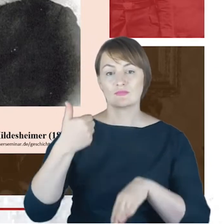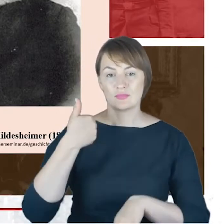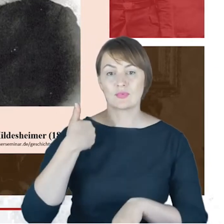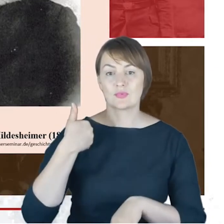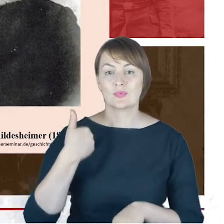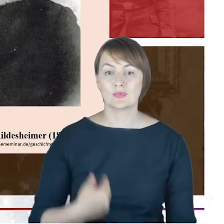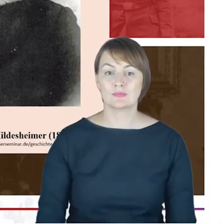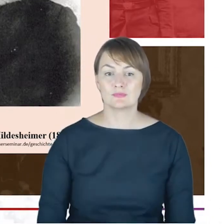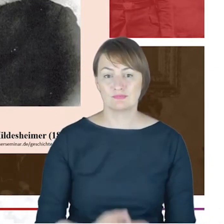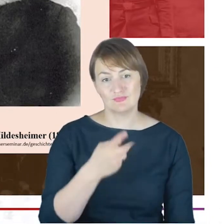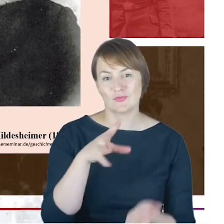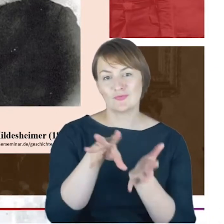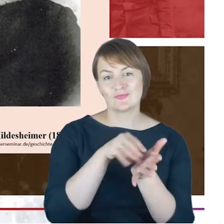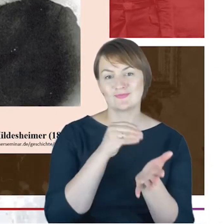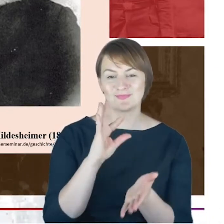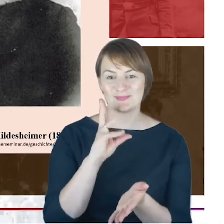piękny-w korespondencji.